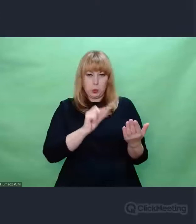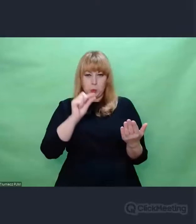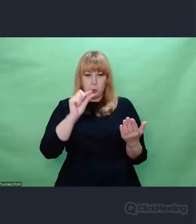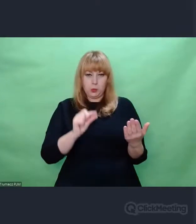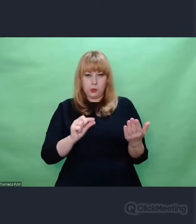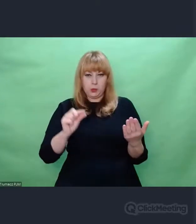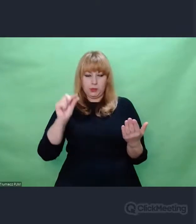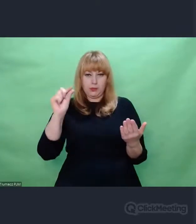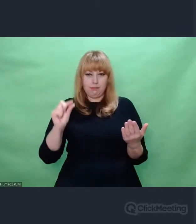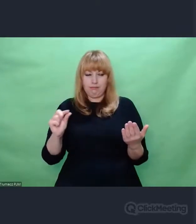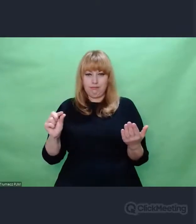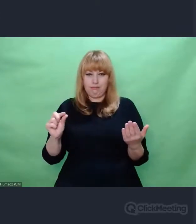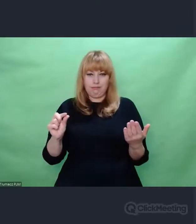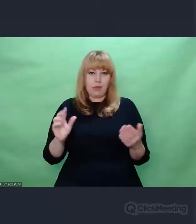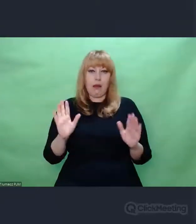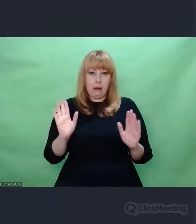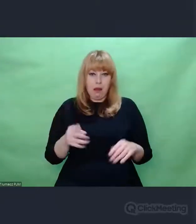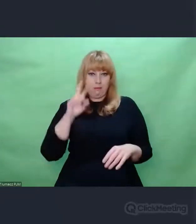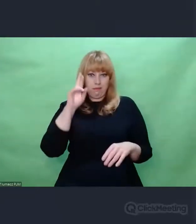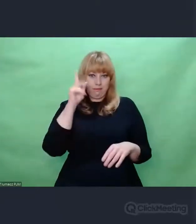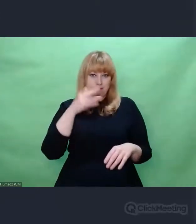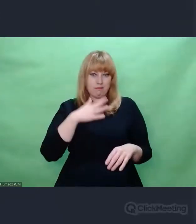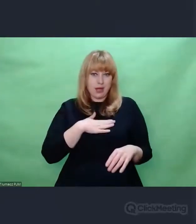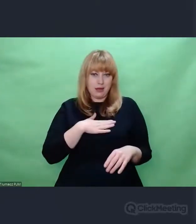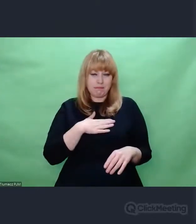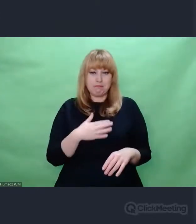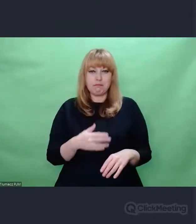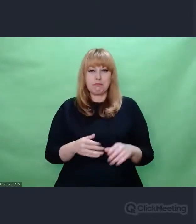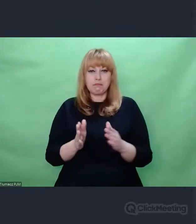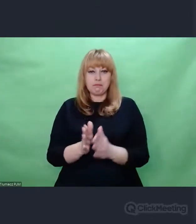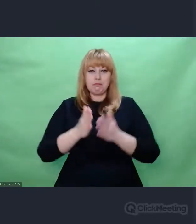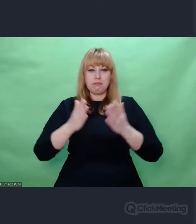który warstwa po warstwie odczytuje tekst